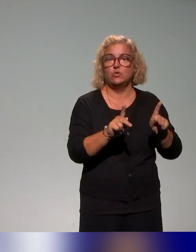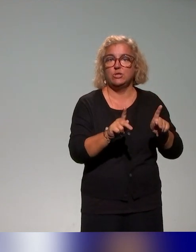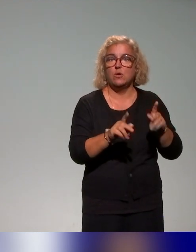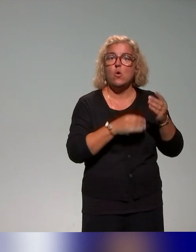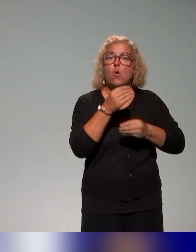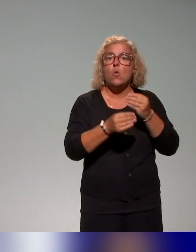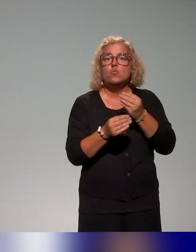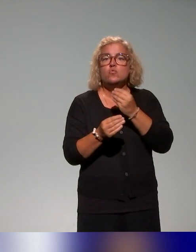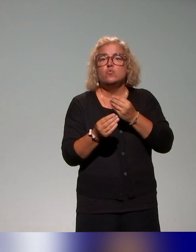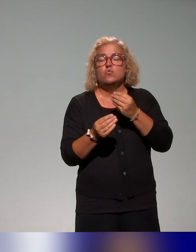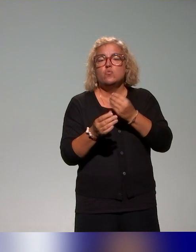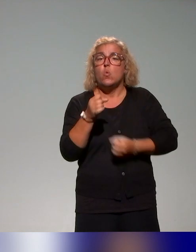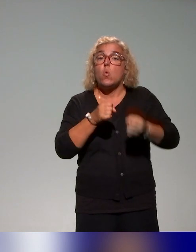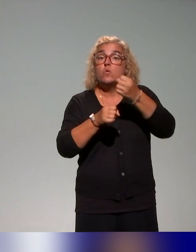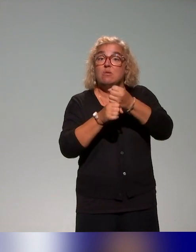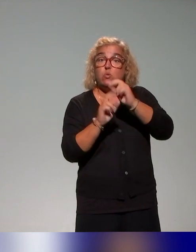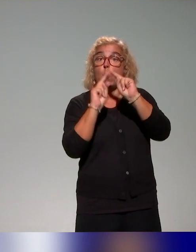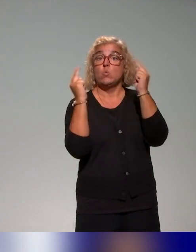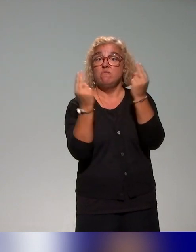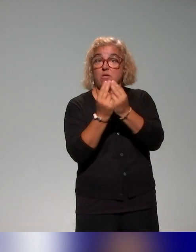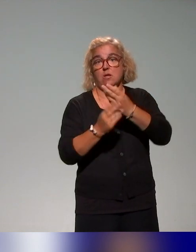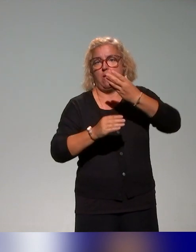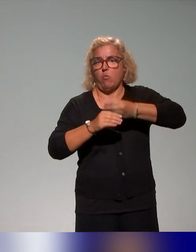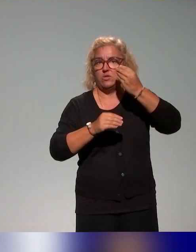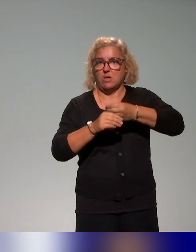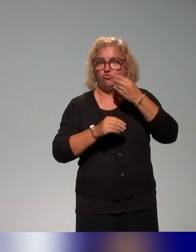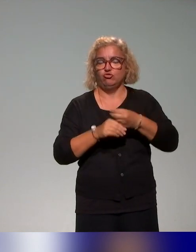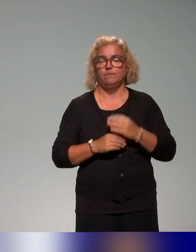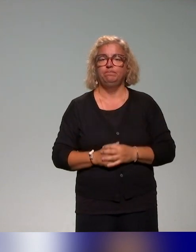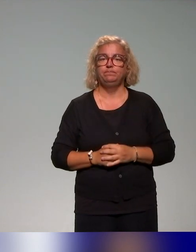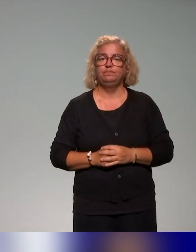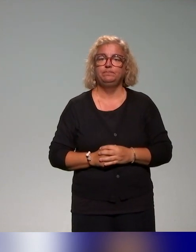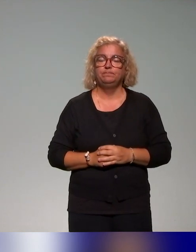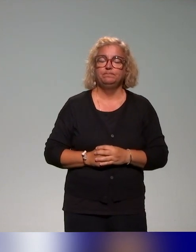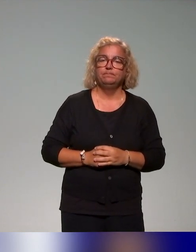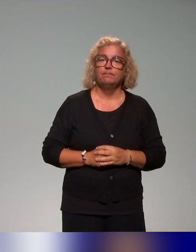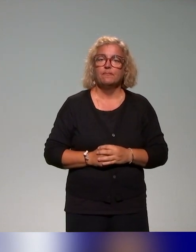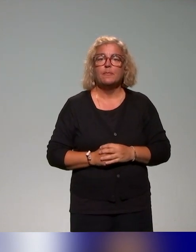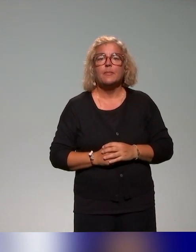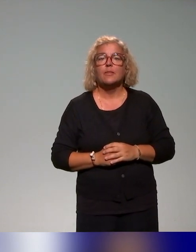universelle des apprentissages, avec la particularité de ne cibler que,